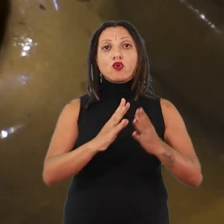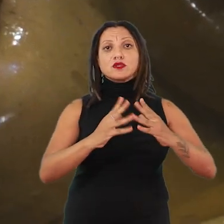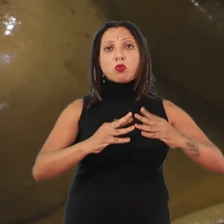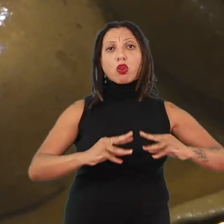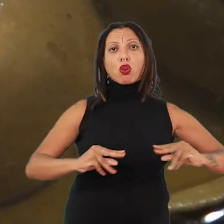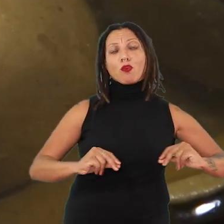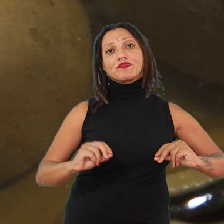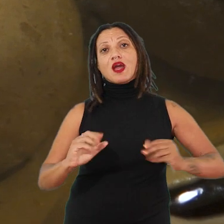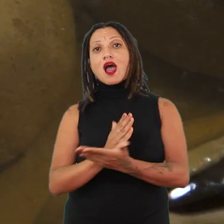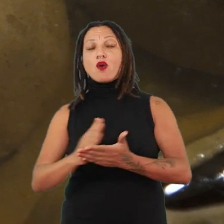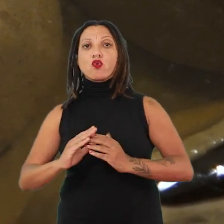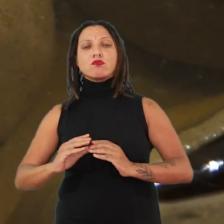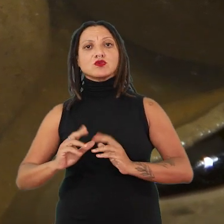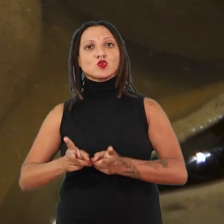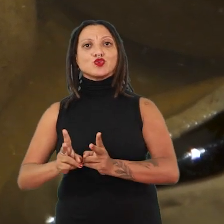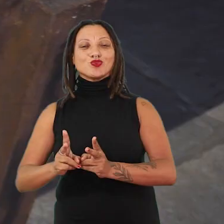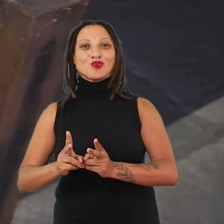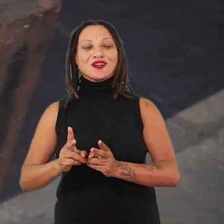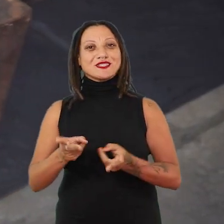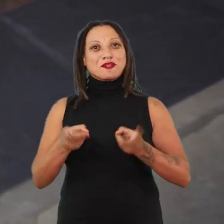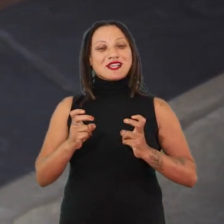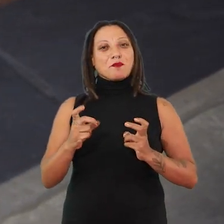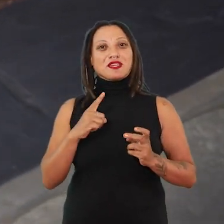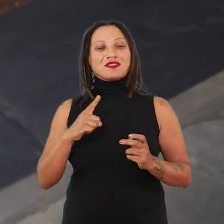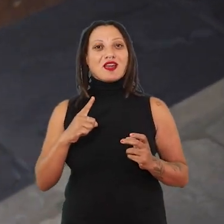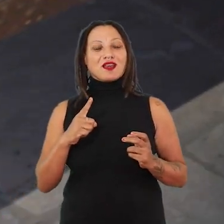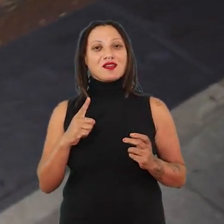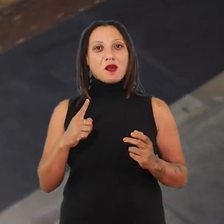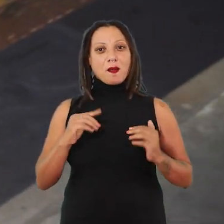Esses corpos, esses ocos, essas mamas que têm essa relação